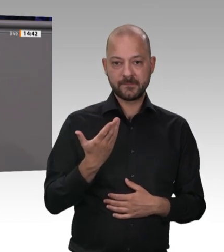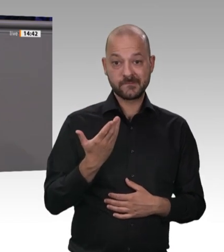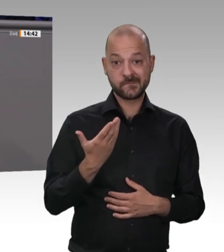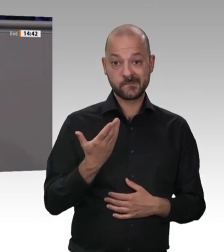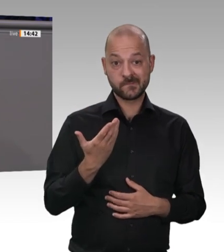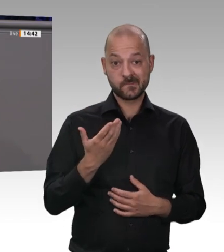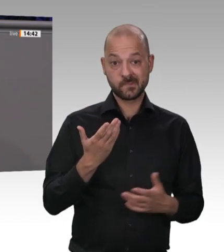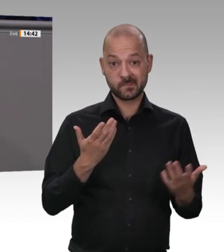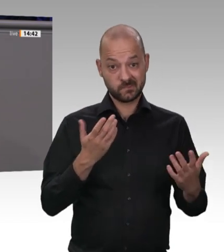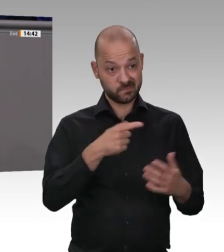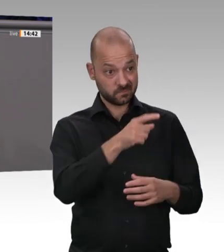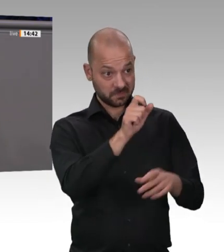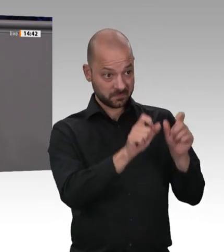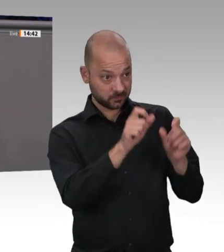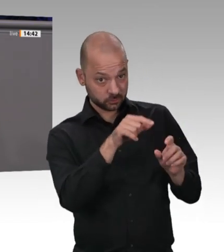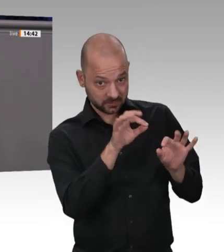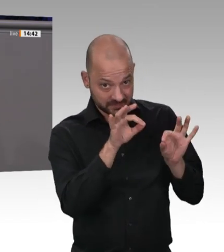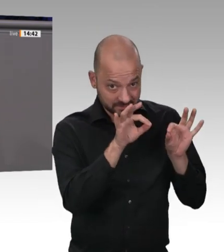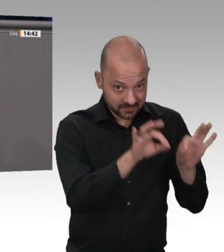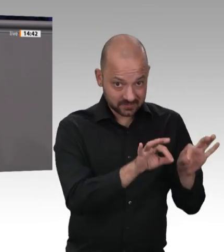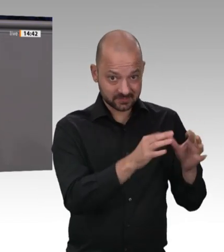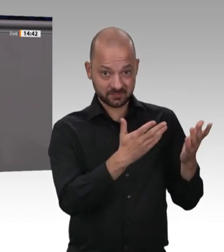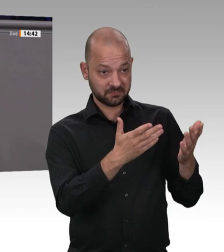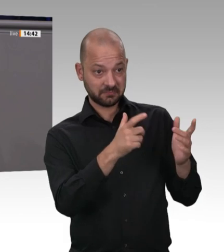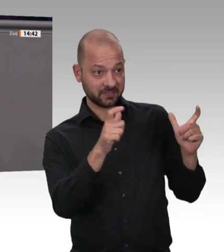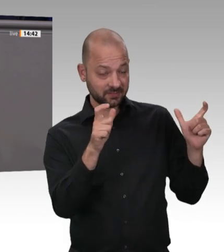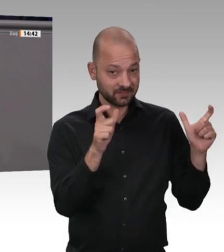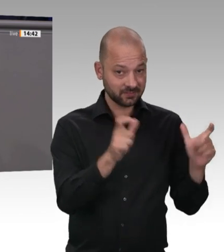in die Schule schicken konnten und die Kinder sich gefreut haben, nachdem Pflegeeinrichtungen